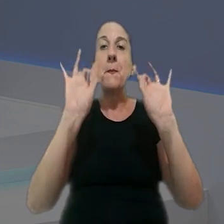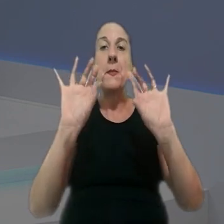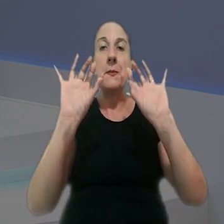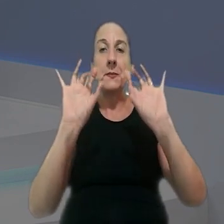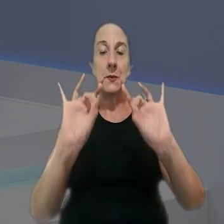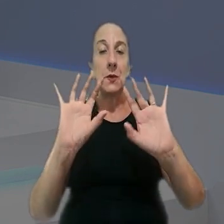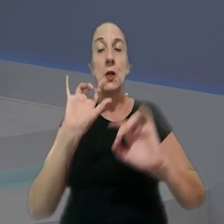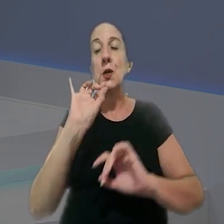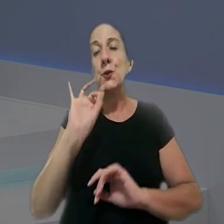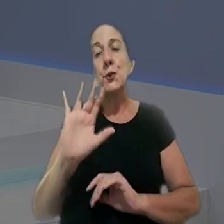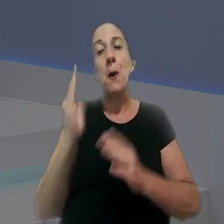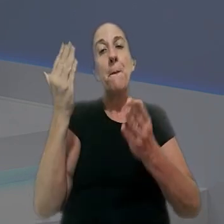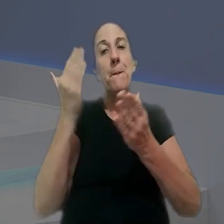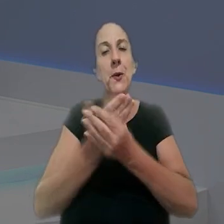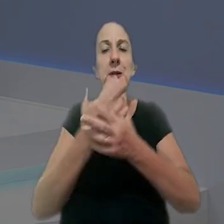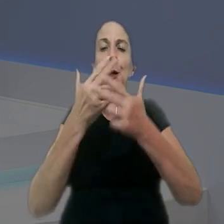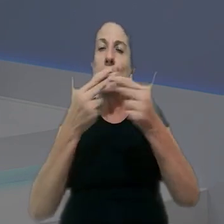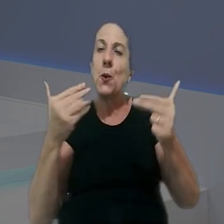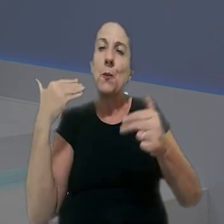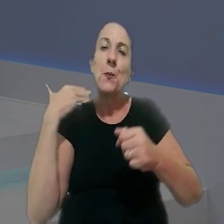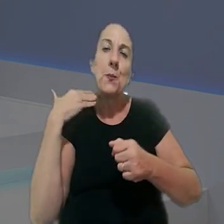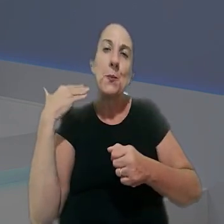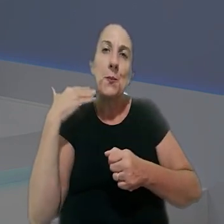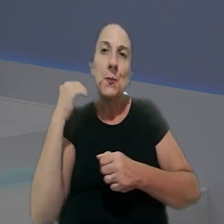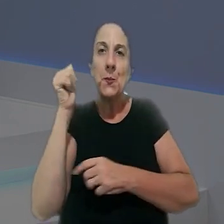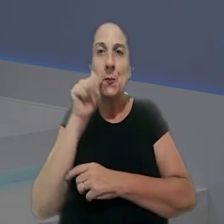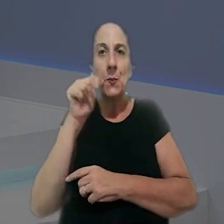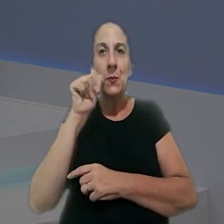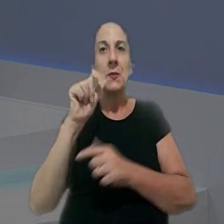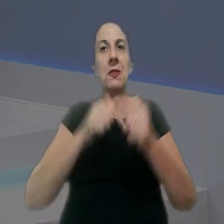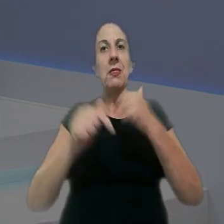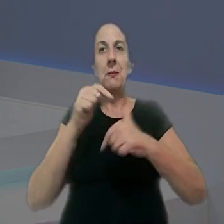um programa especial, apenas com processos de relatoria de magistradas,